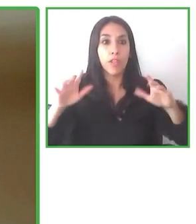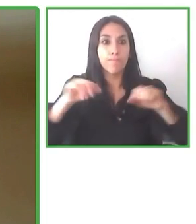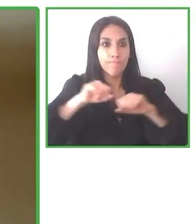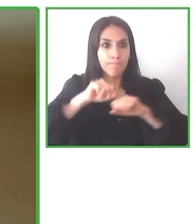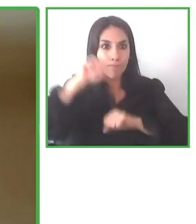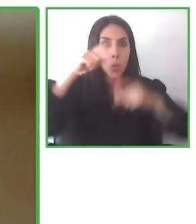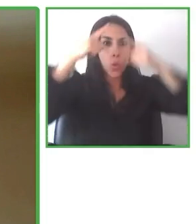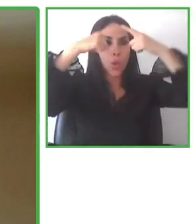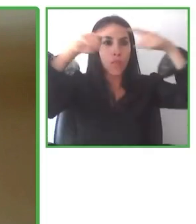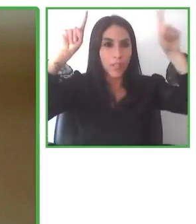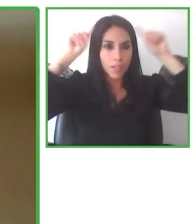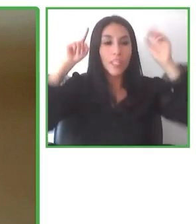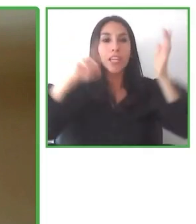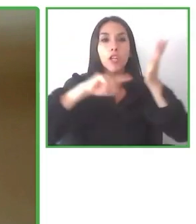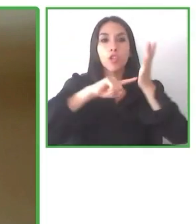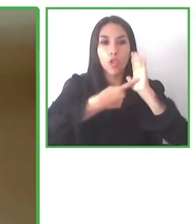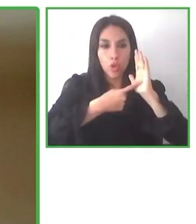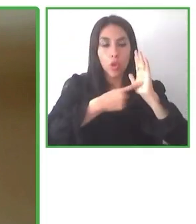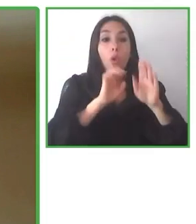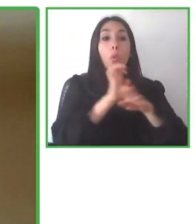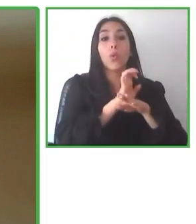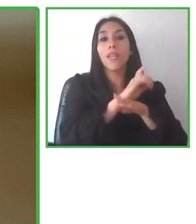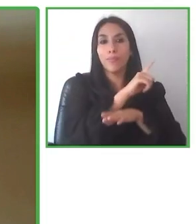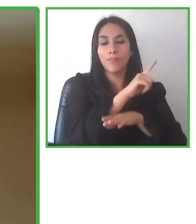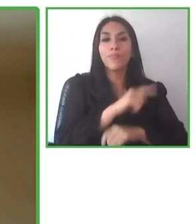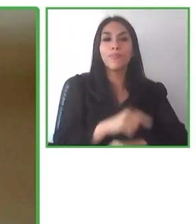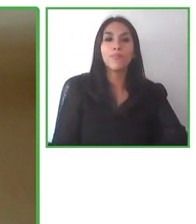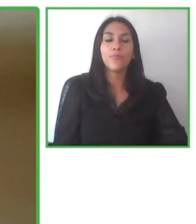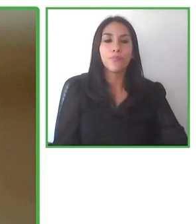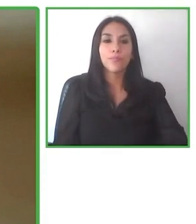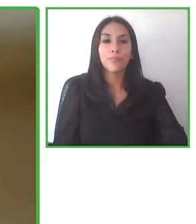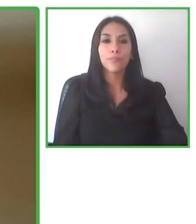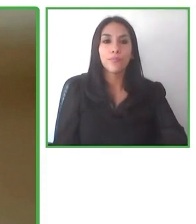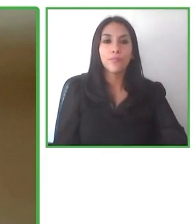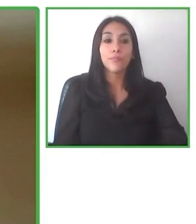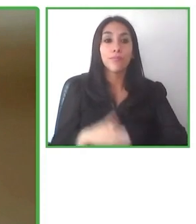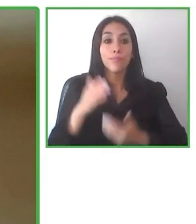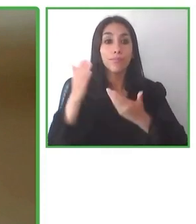también un poco, porque hay que tener claro que los destinos de aquí en Latinoamérica